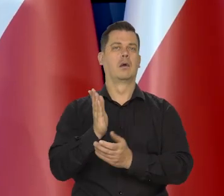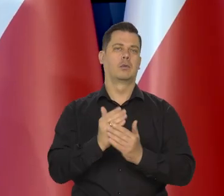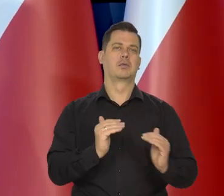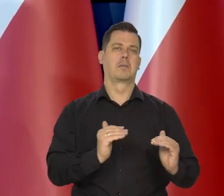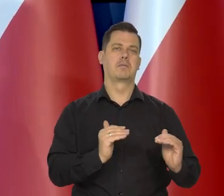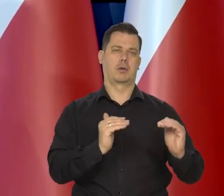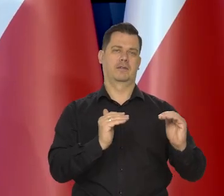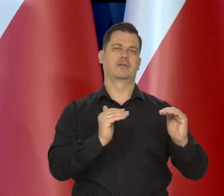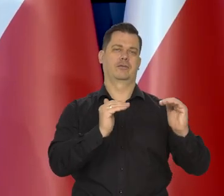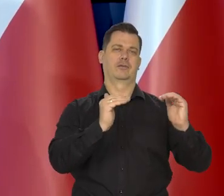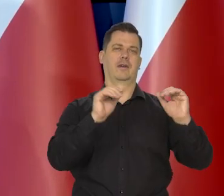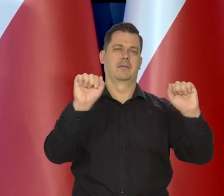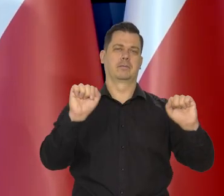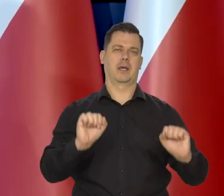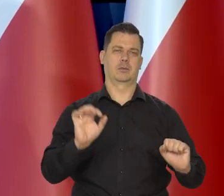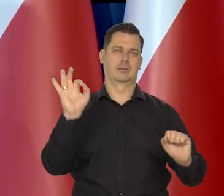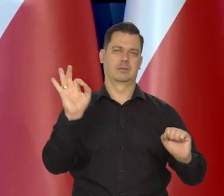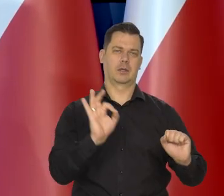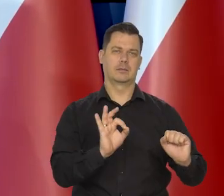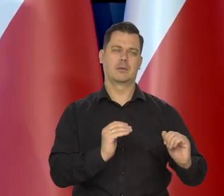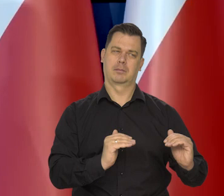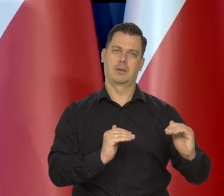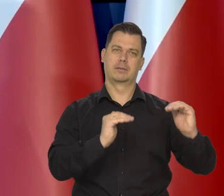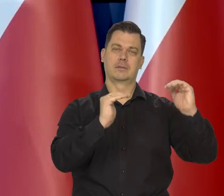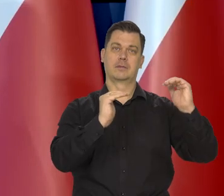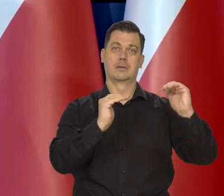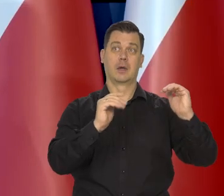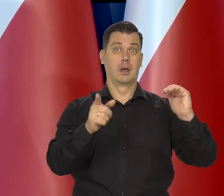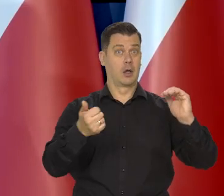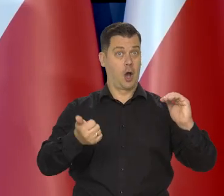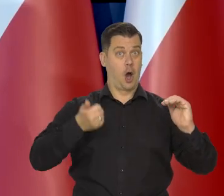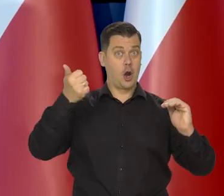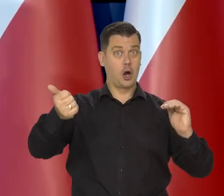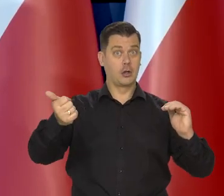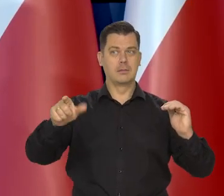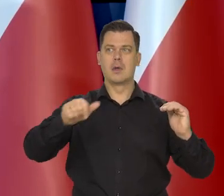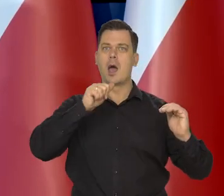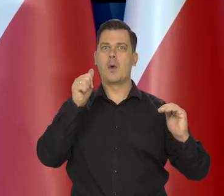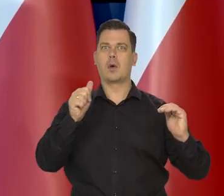zaczęły proces podwyższania stopniowego rok po Europie Środkowo Wschodniej.